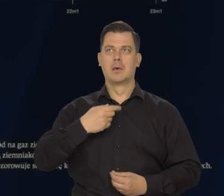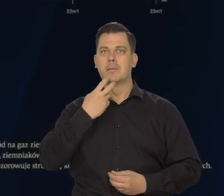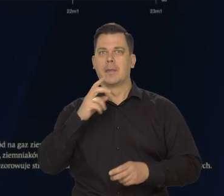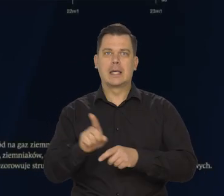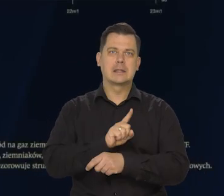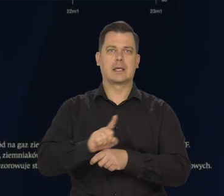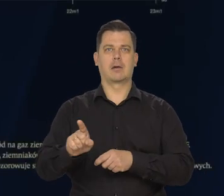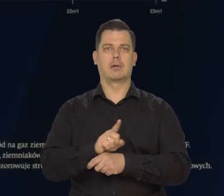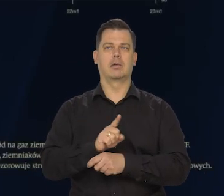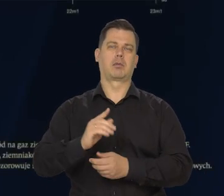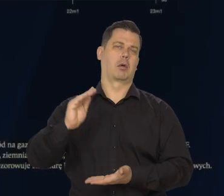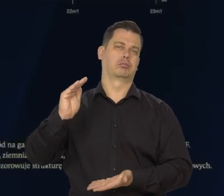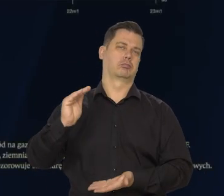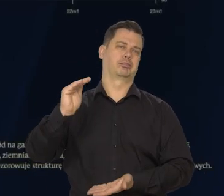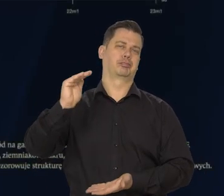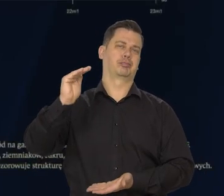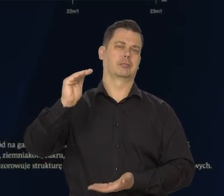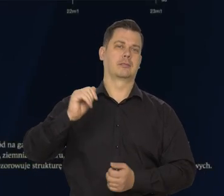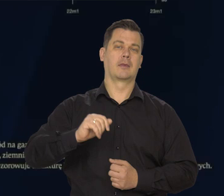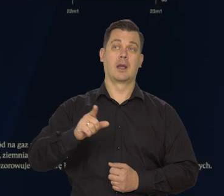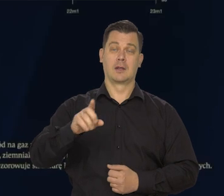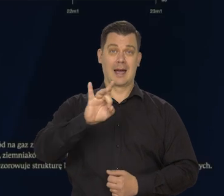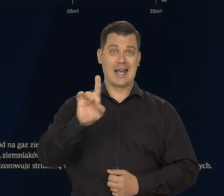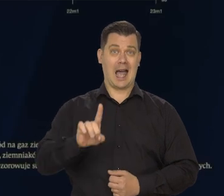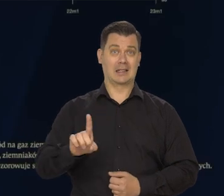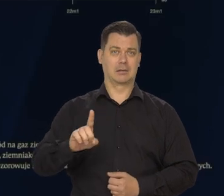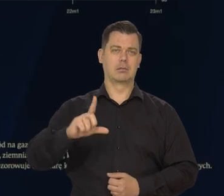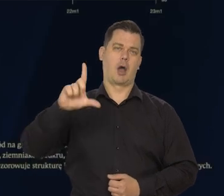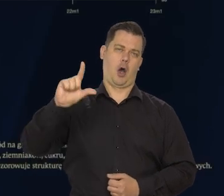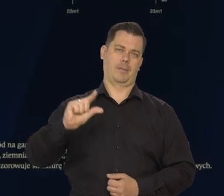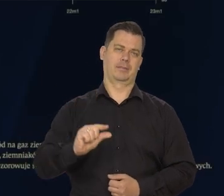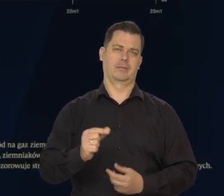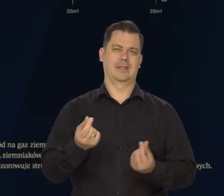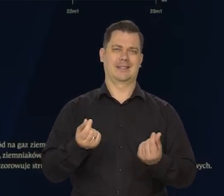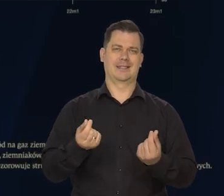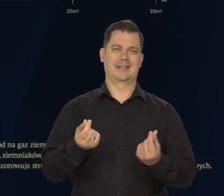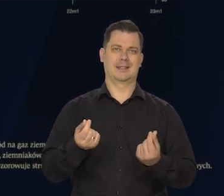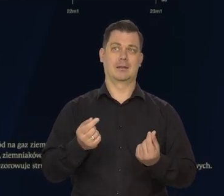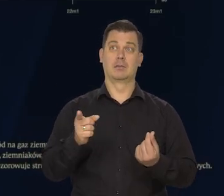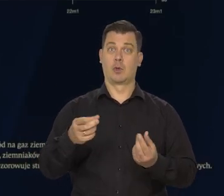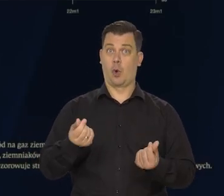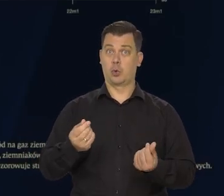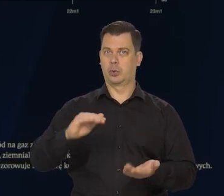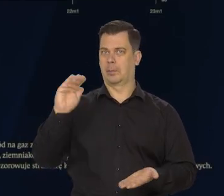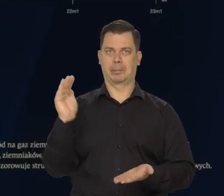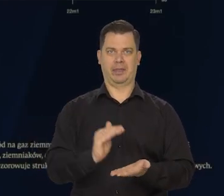dalszy spadek cen gazu następuje. Gaz kosztuje już mniej niż przed agresją rosyjską.